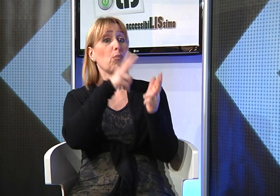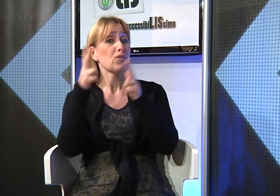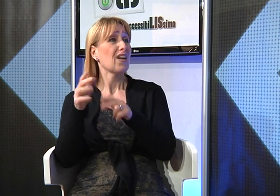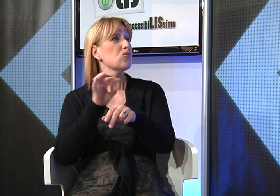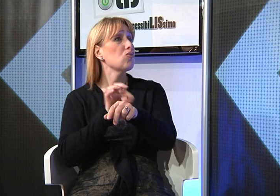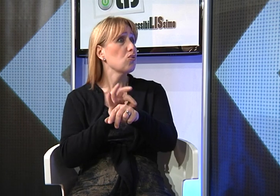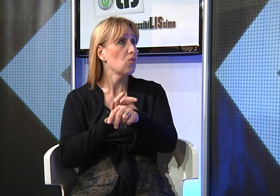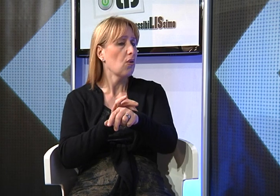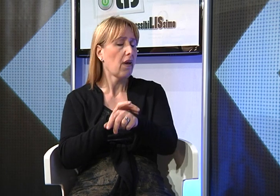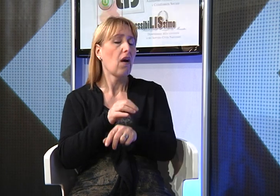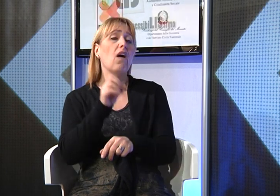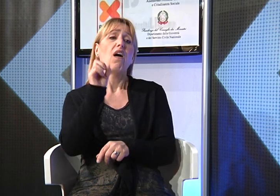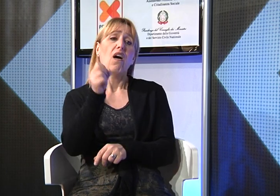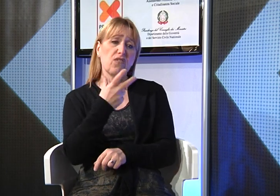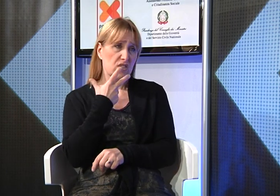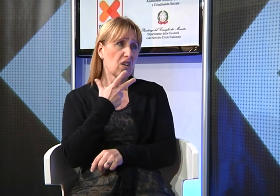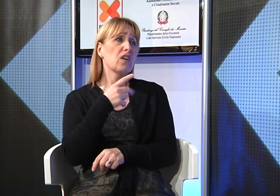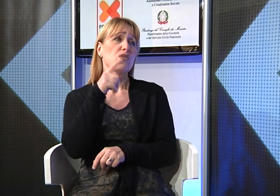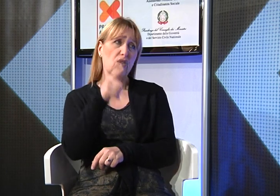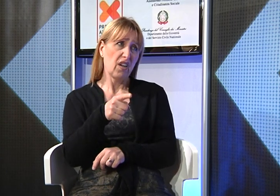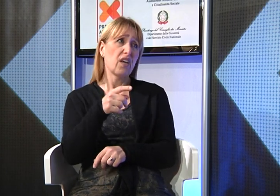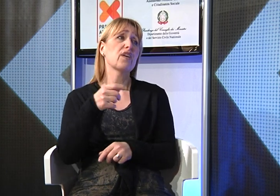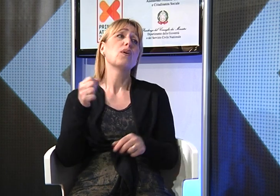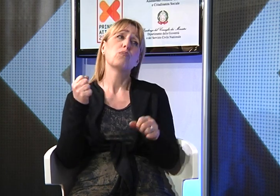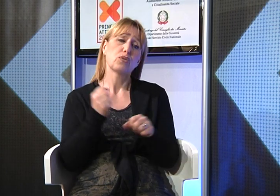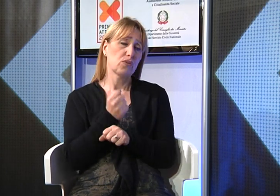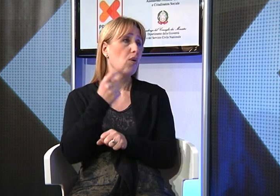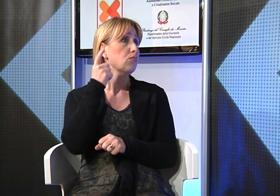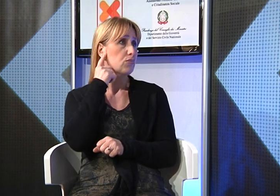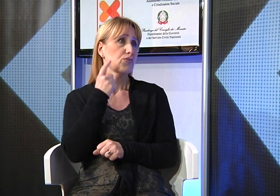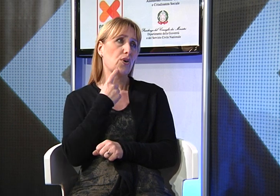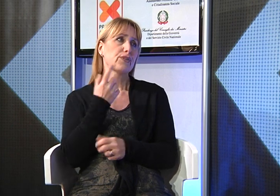Quindi ho consultato uno specialista che mi ha confermato che purtroppo era sorda.